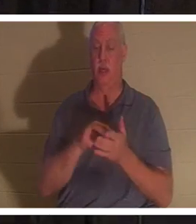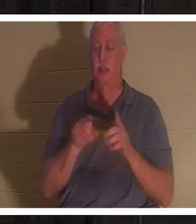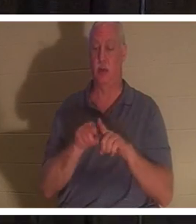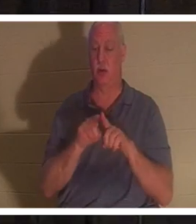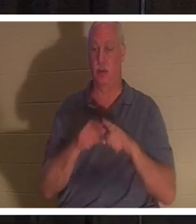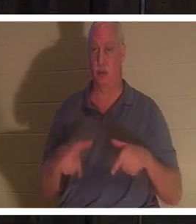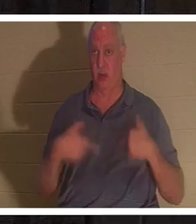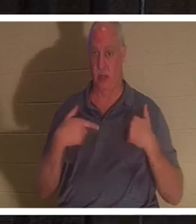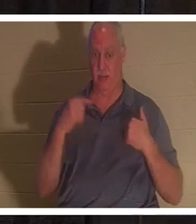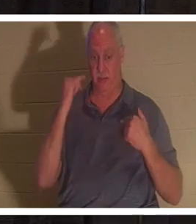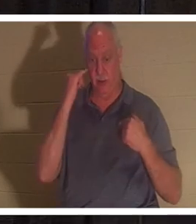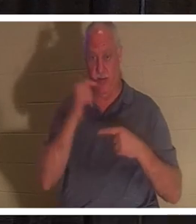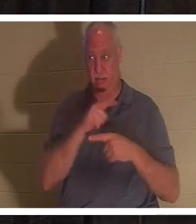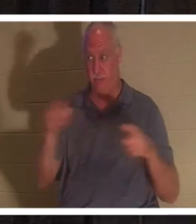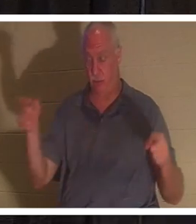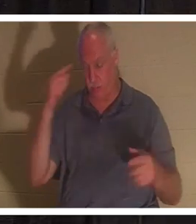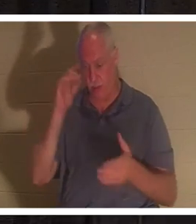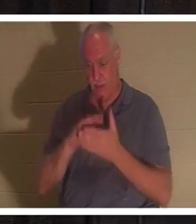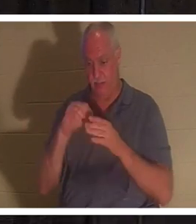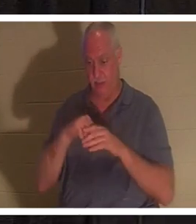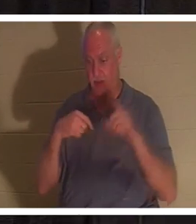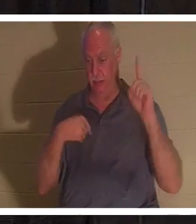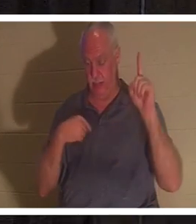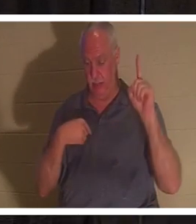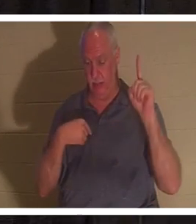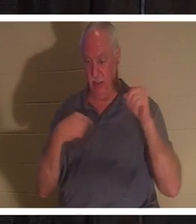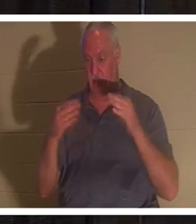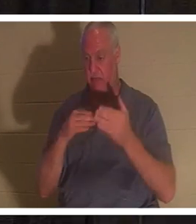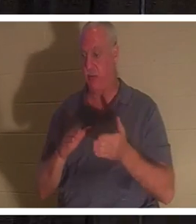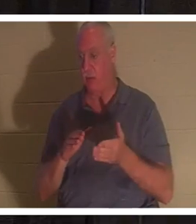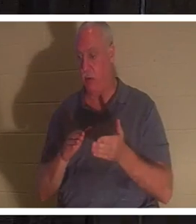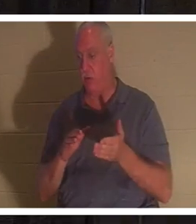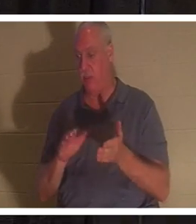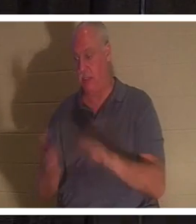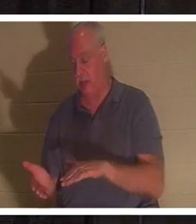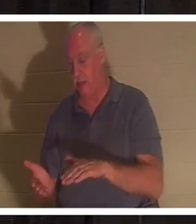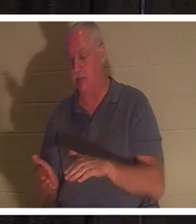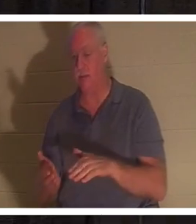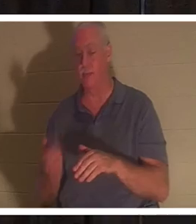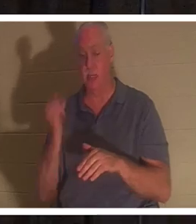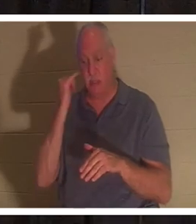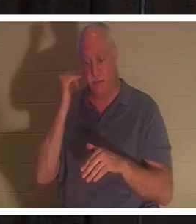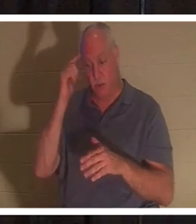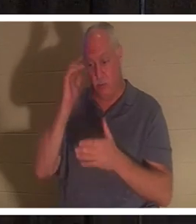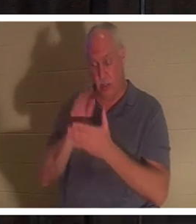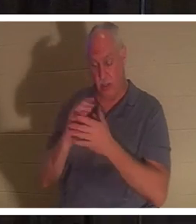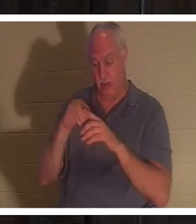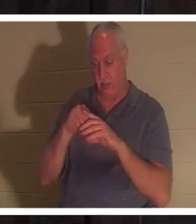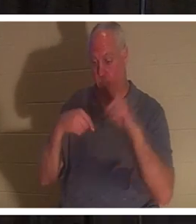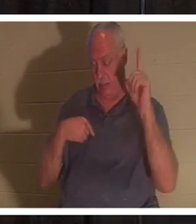मुझ पर विश्वास करता है वह मर कर भी जीवित रहेगा; और जो जीवित है और मुझ पर विश्वास करता है वह कभी नहीं मरेगा।"